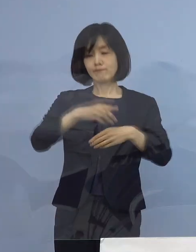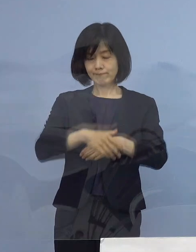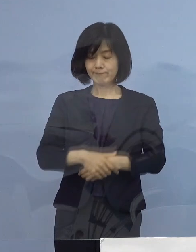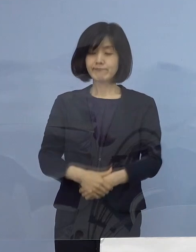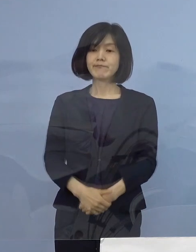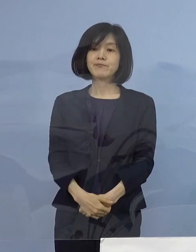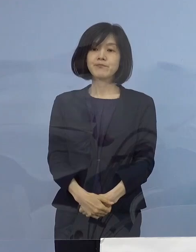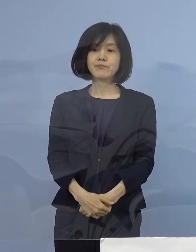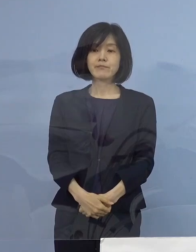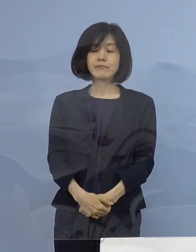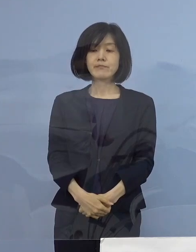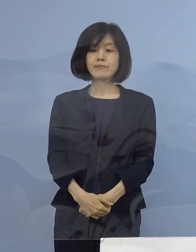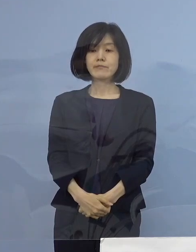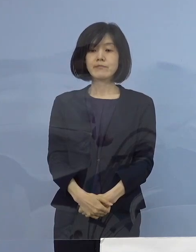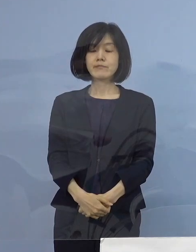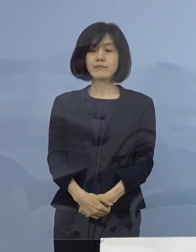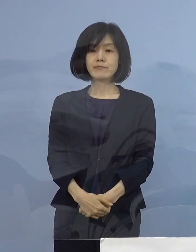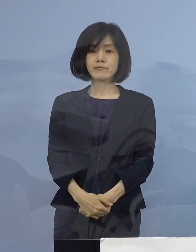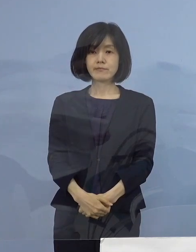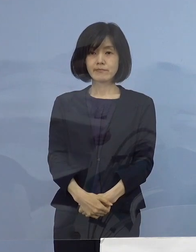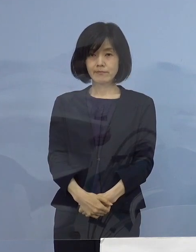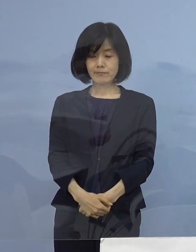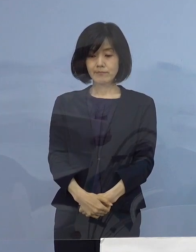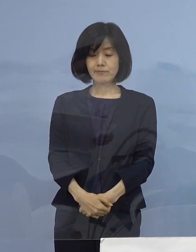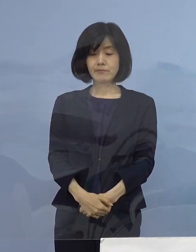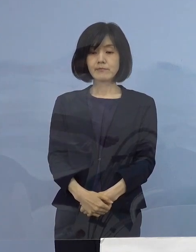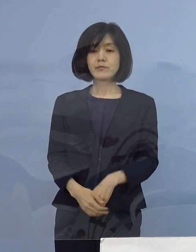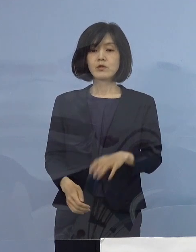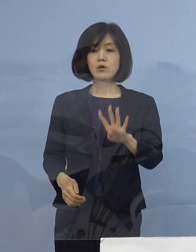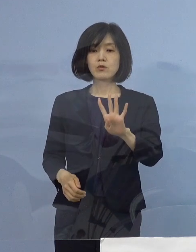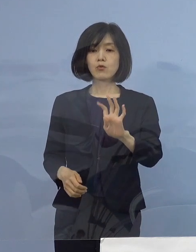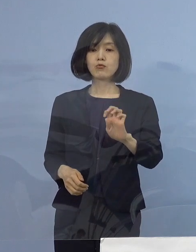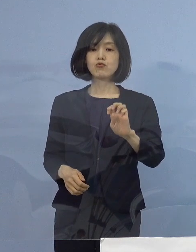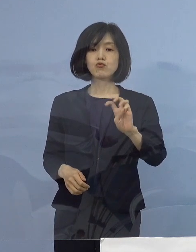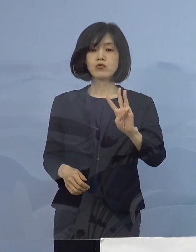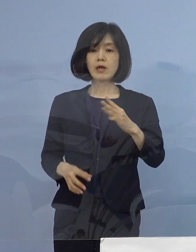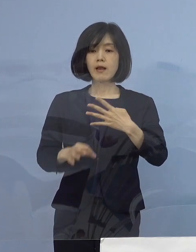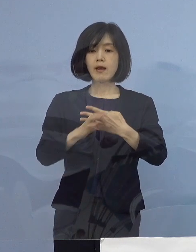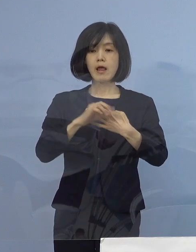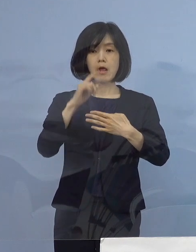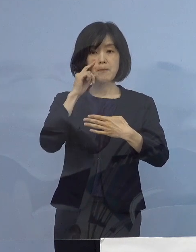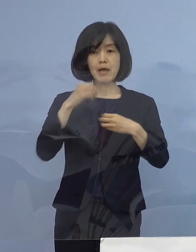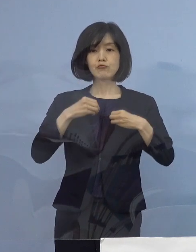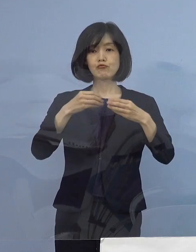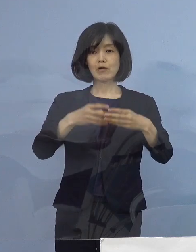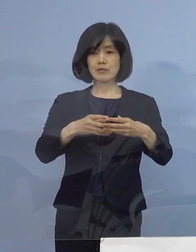そして43例目のクラスターについてであります